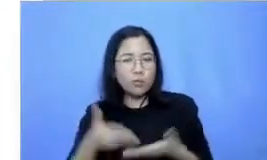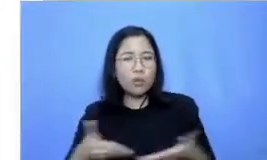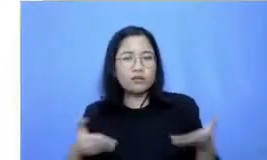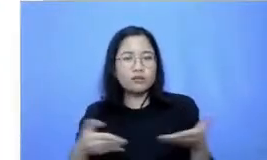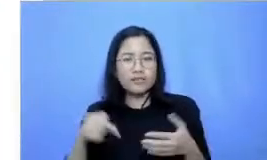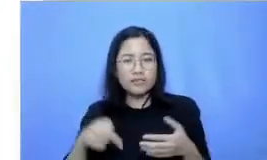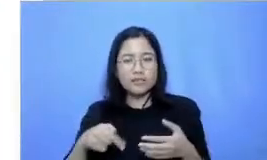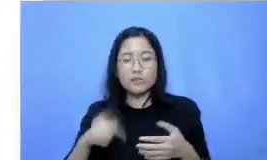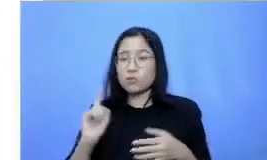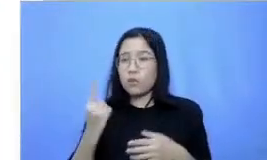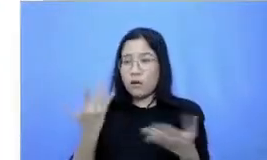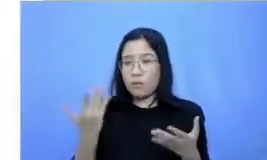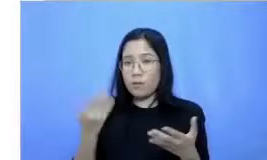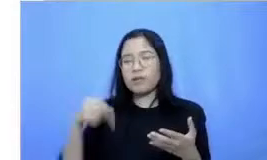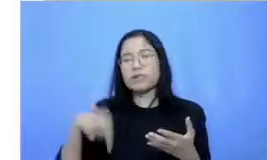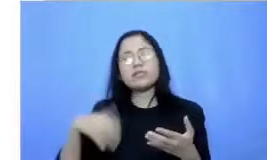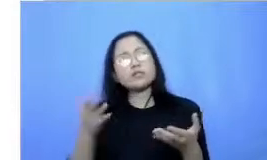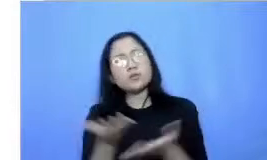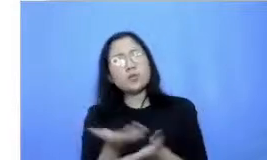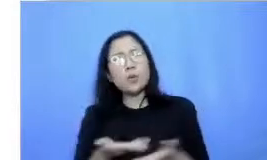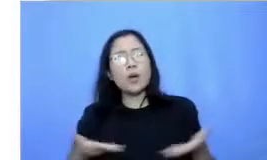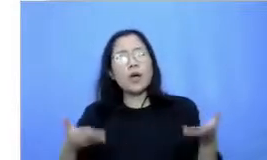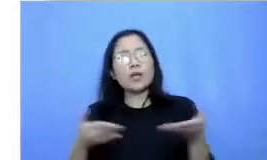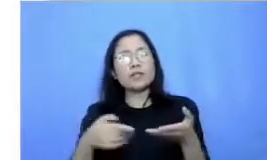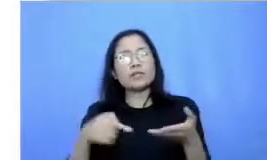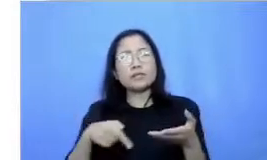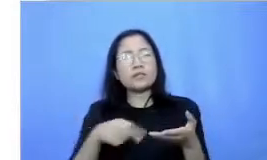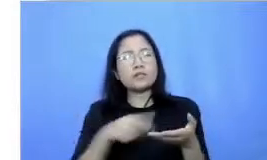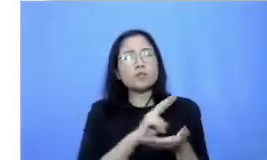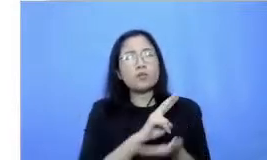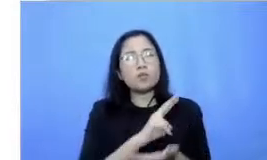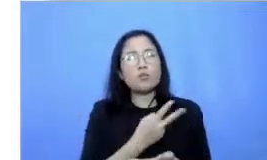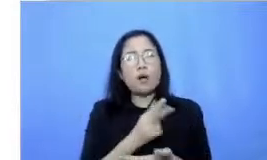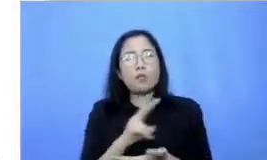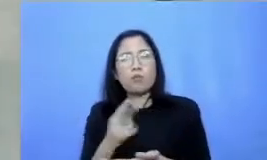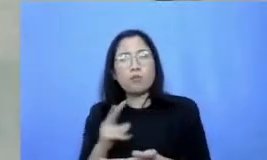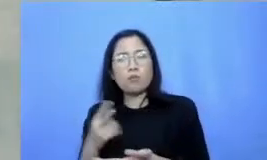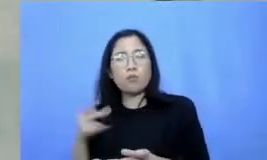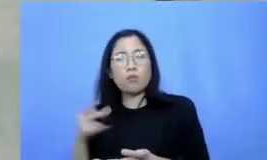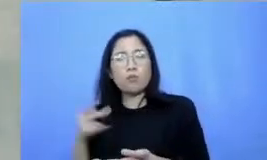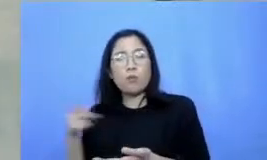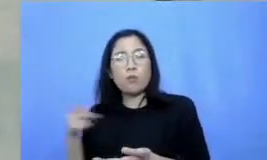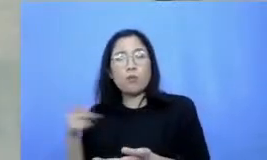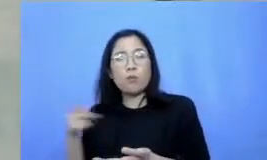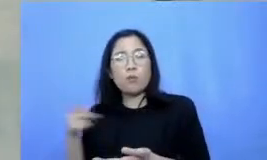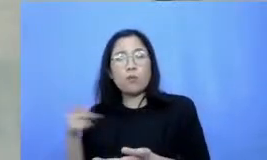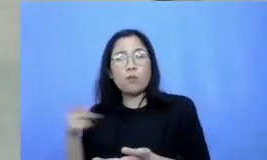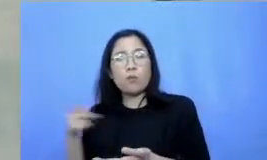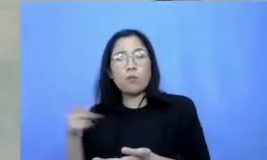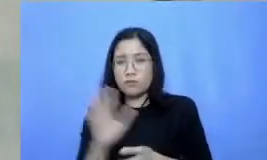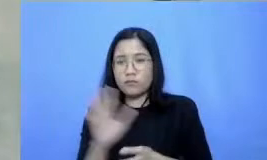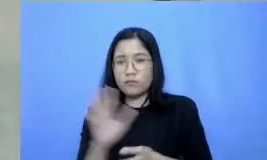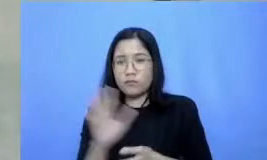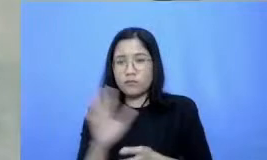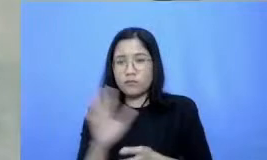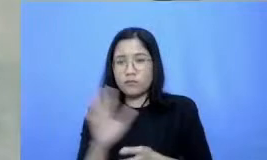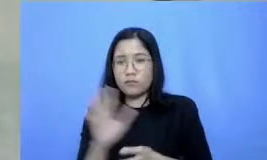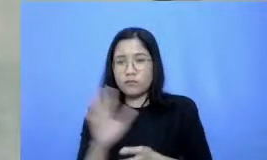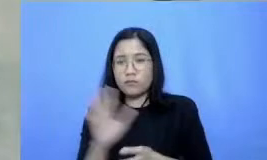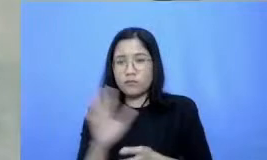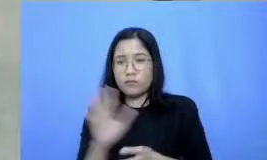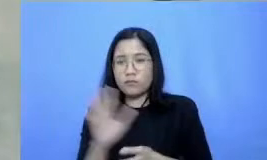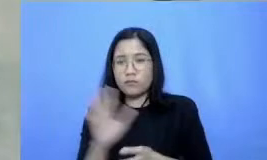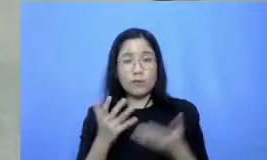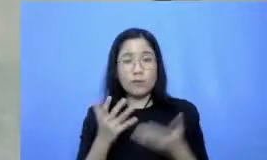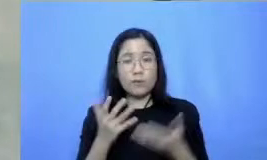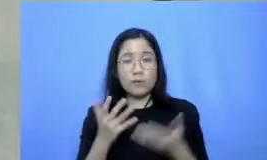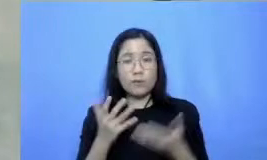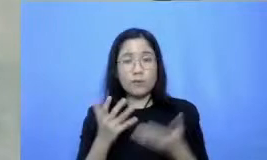situasi yang selalu berubah dan tidak menentu Jadi bagaimana agar kita bisa tetap semangat dan